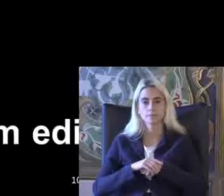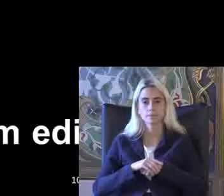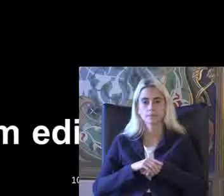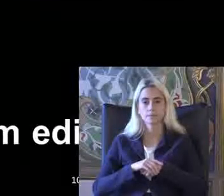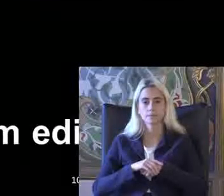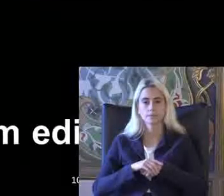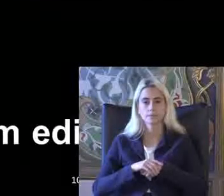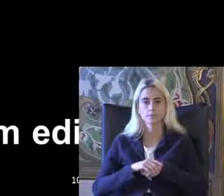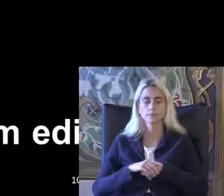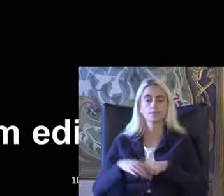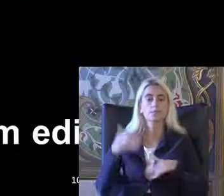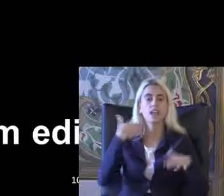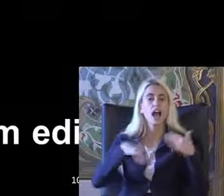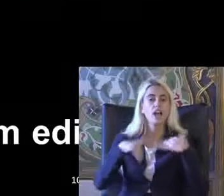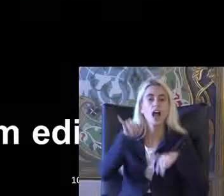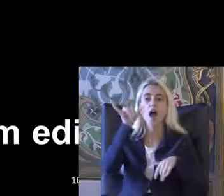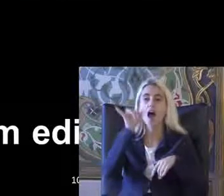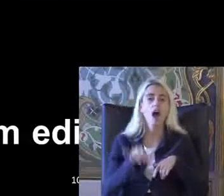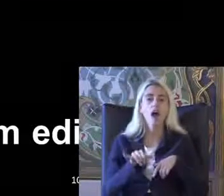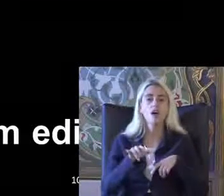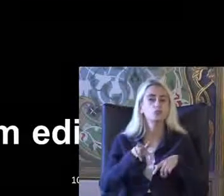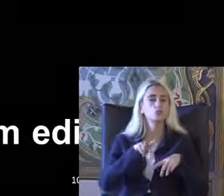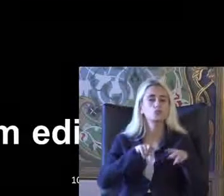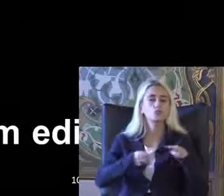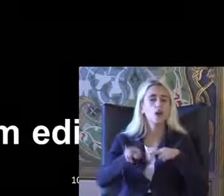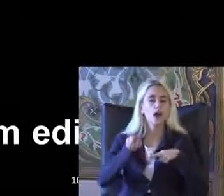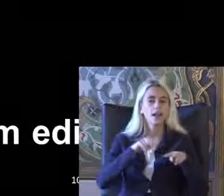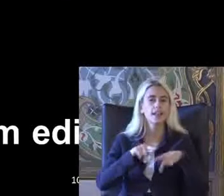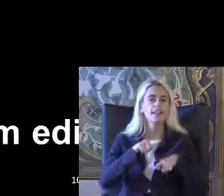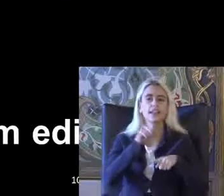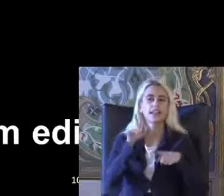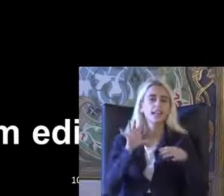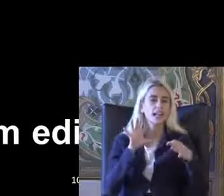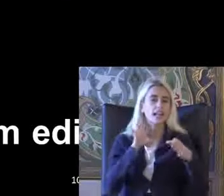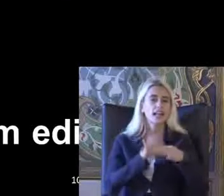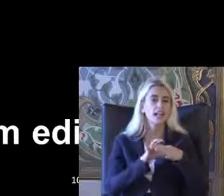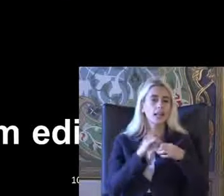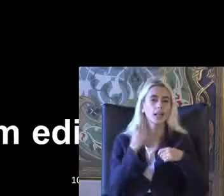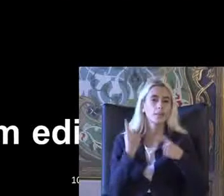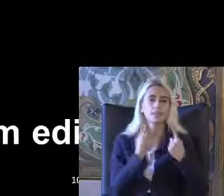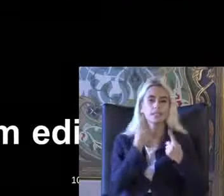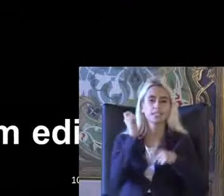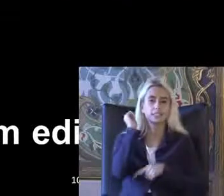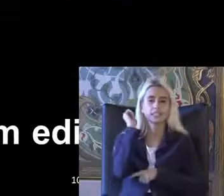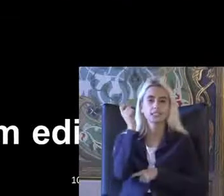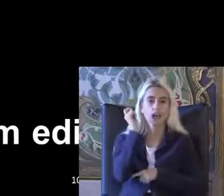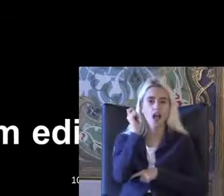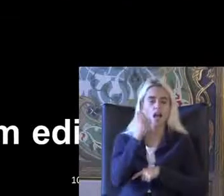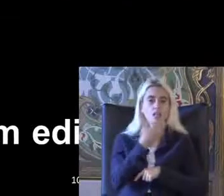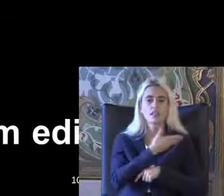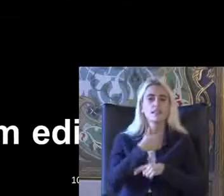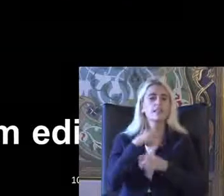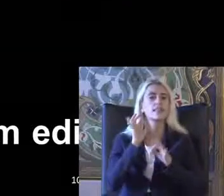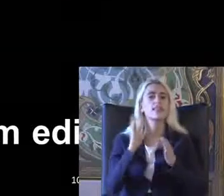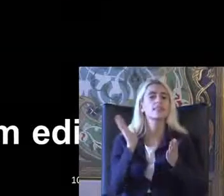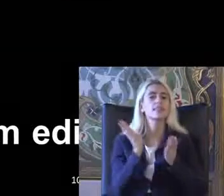Engelli hakları süreci Ile ilgili bir Flightcrew derslerimde de gösteriyorum ve